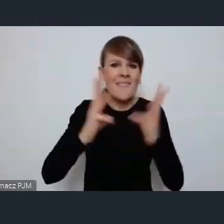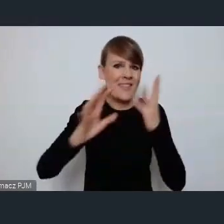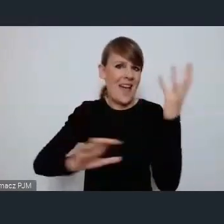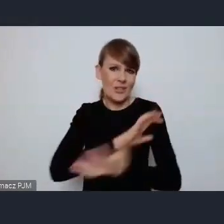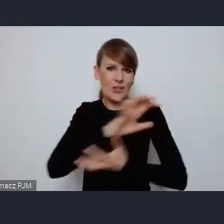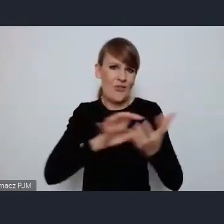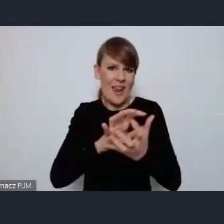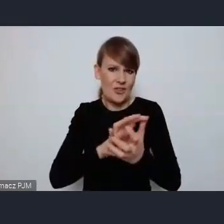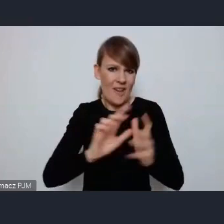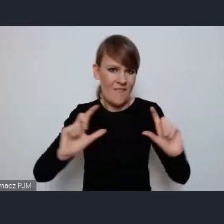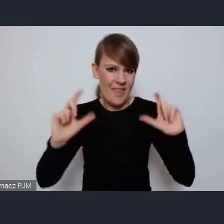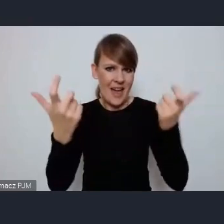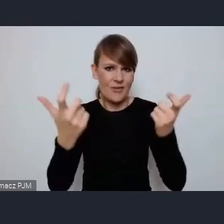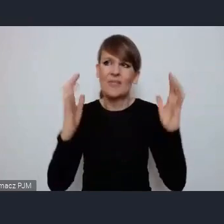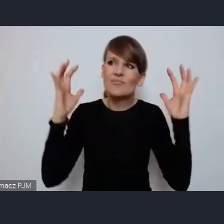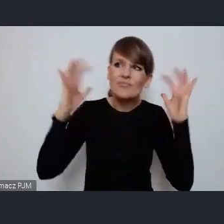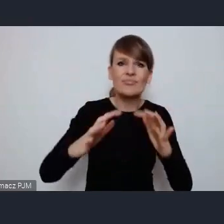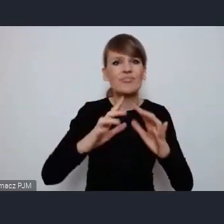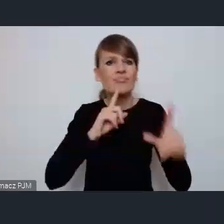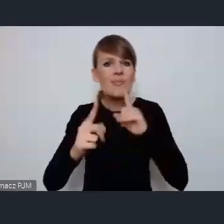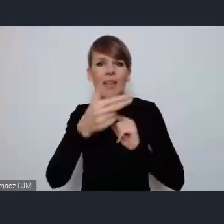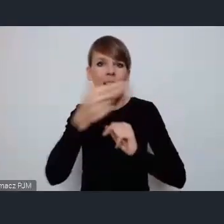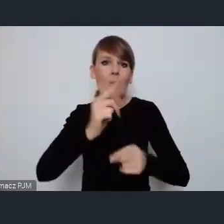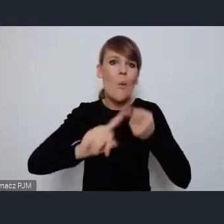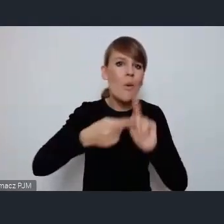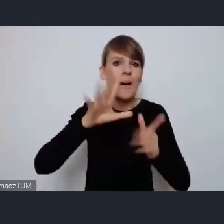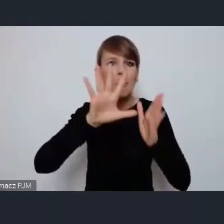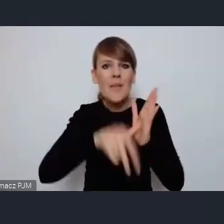dotyczące polityki miejskiej i zrównoważonego rozwoju miast.